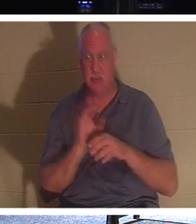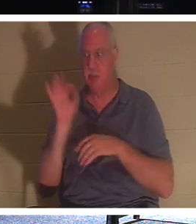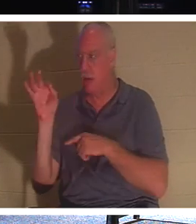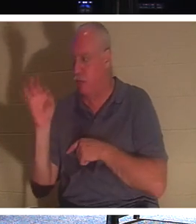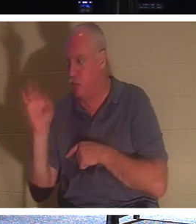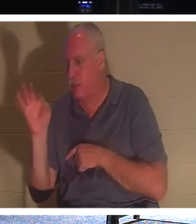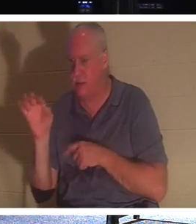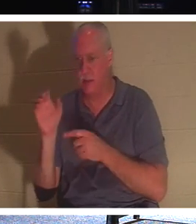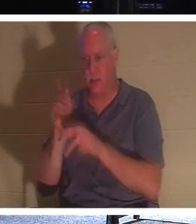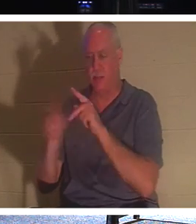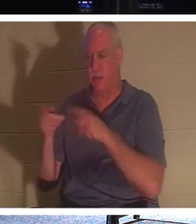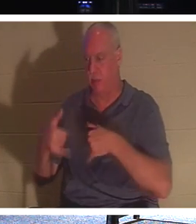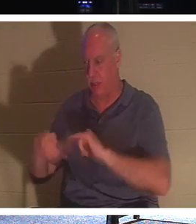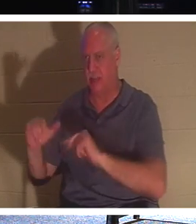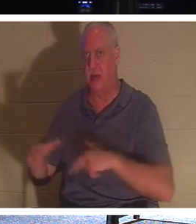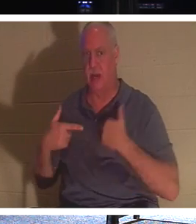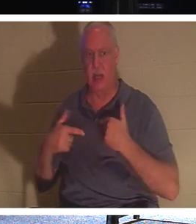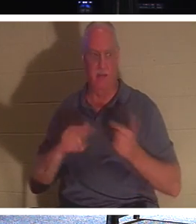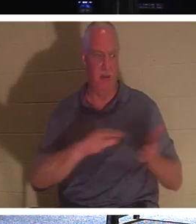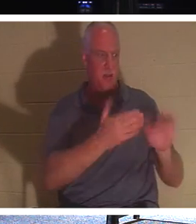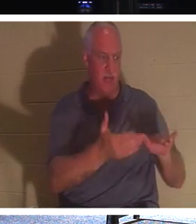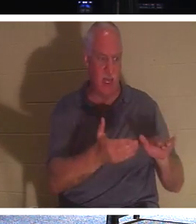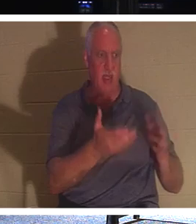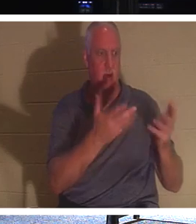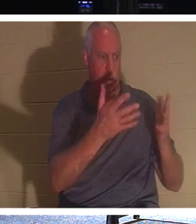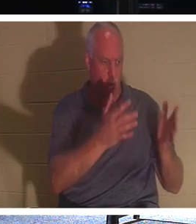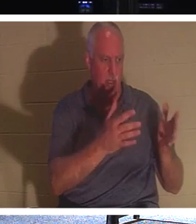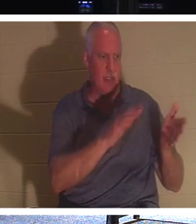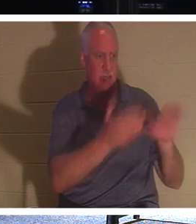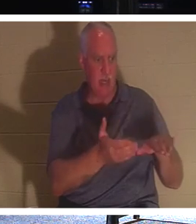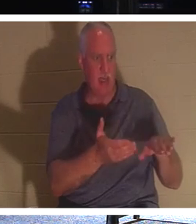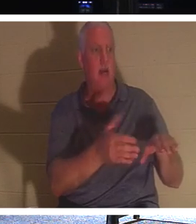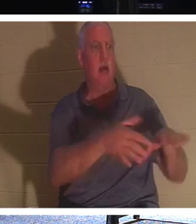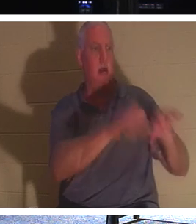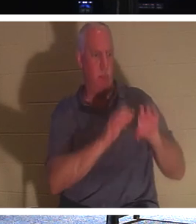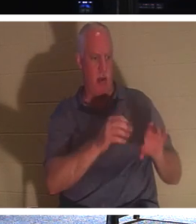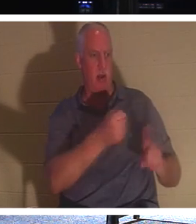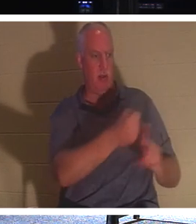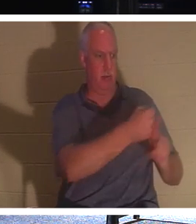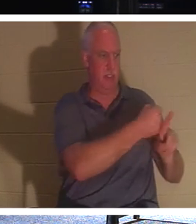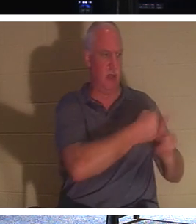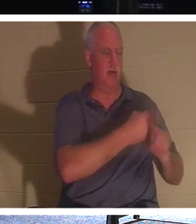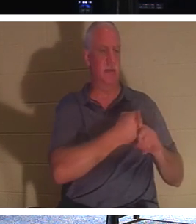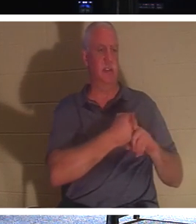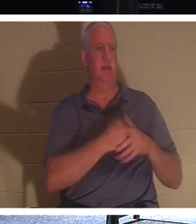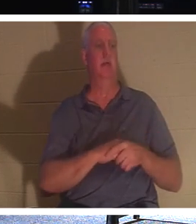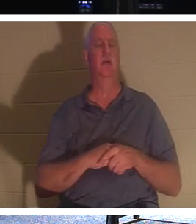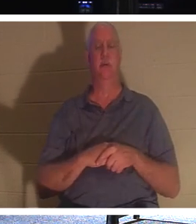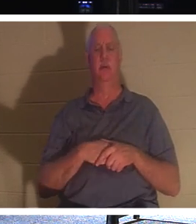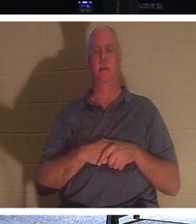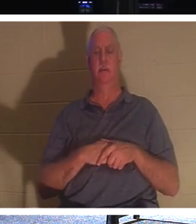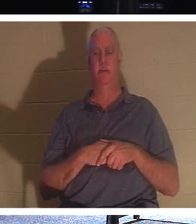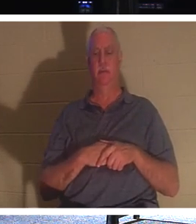они еще живы. Пусть мертвые хоронят своих мертвецов. Пусть мертвые, которые не являются — бесчувственные —